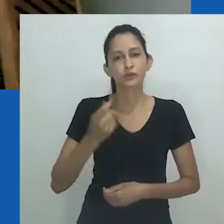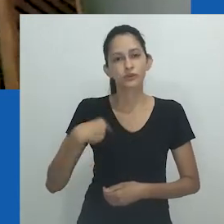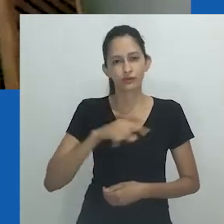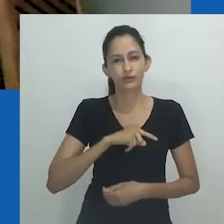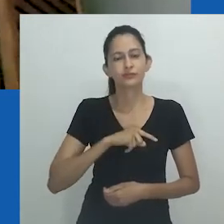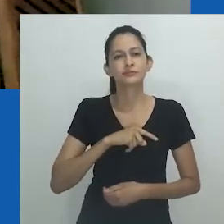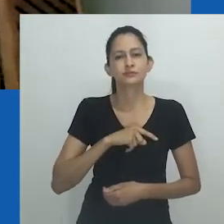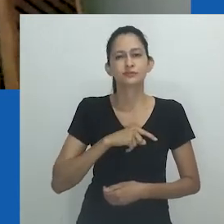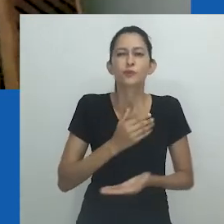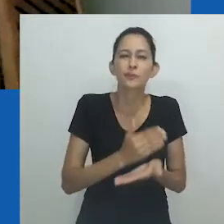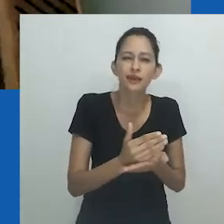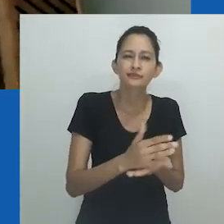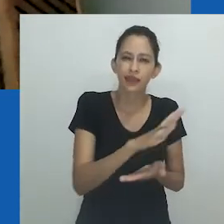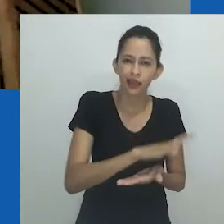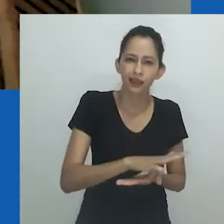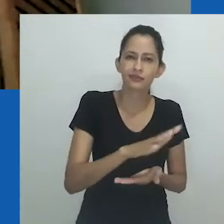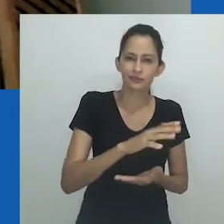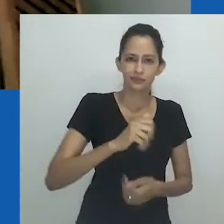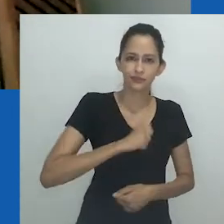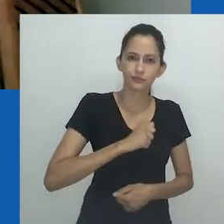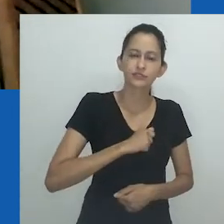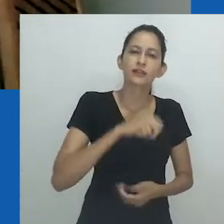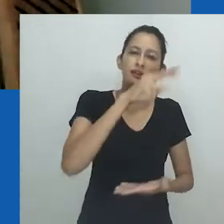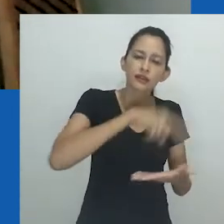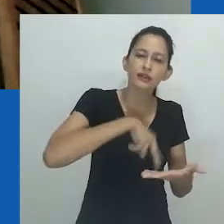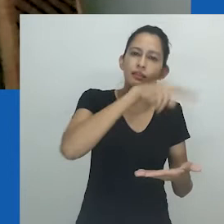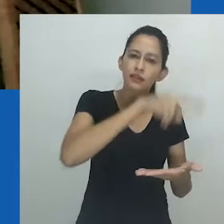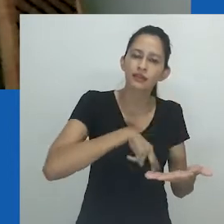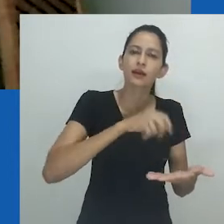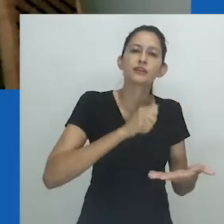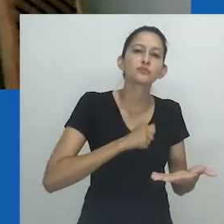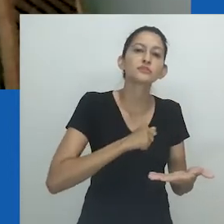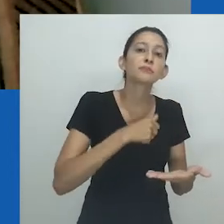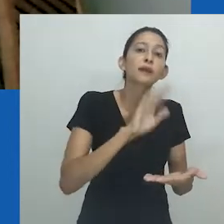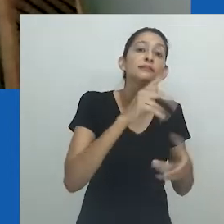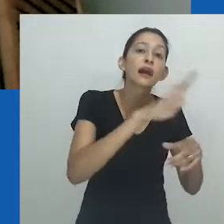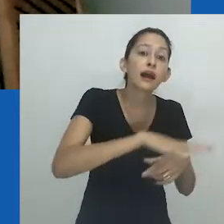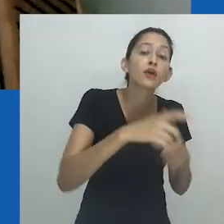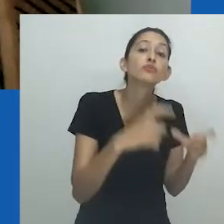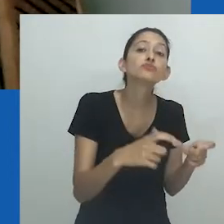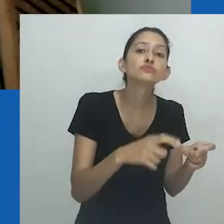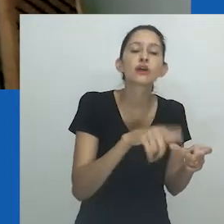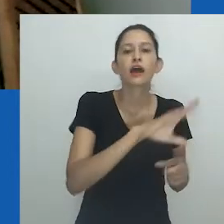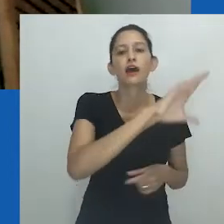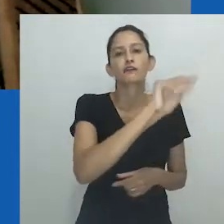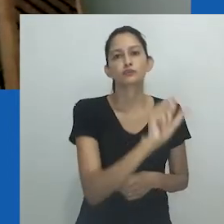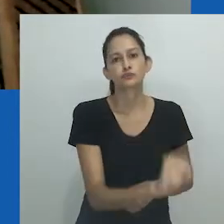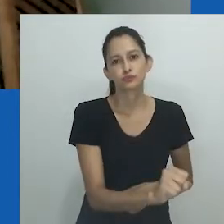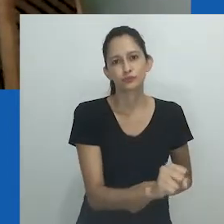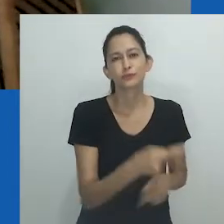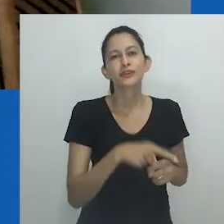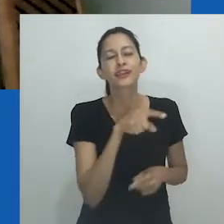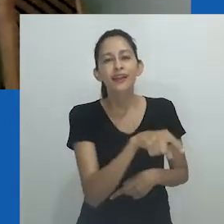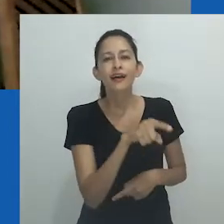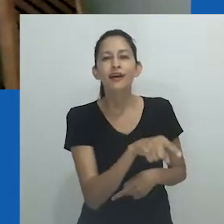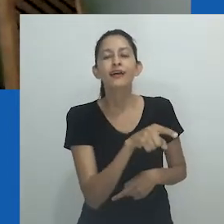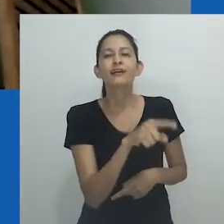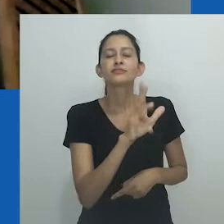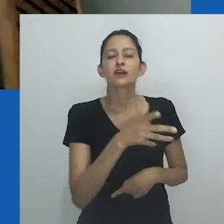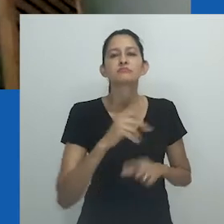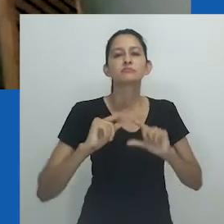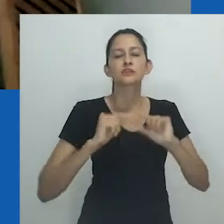No Brasil, costumamos ver, nos primeiros momentos de nossa formação, manuscritos antropológicos de sul-africanos que, por uma questão geopolítica,